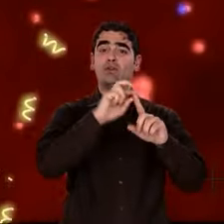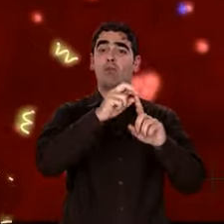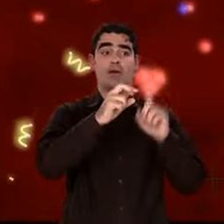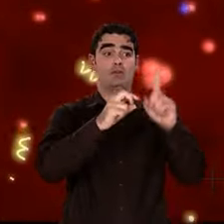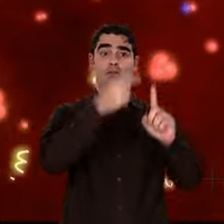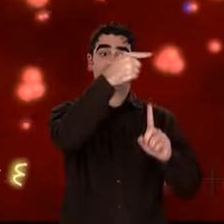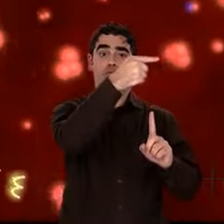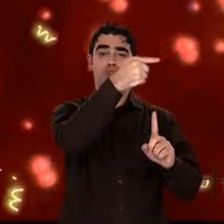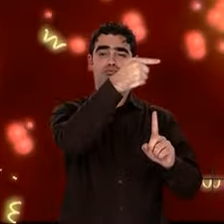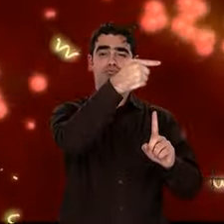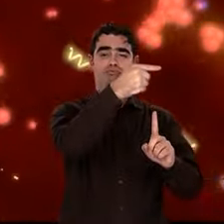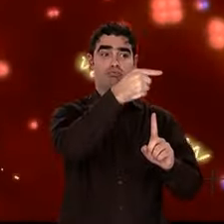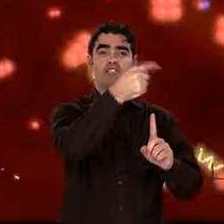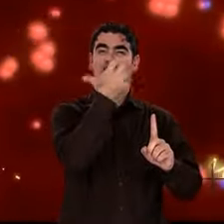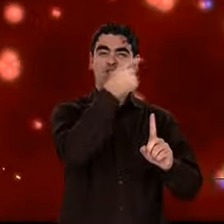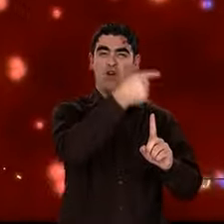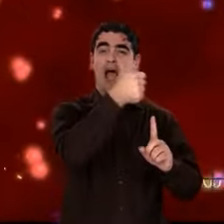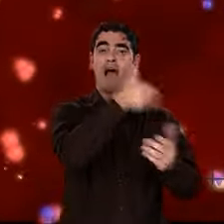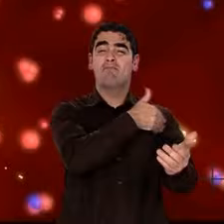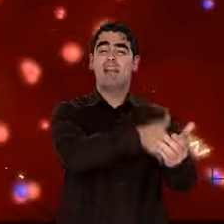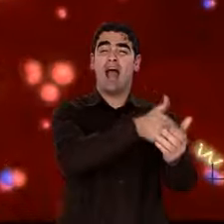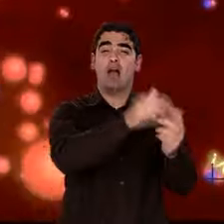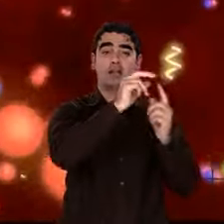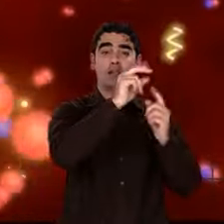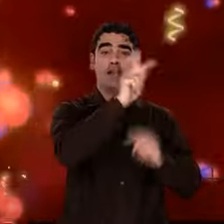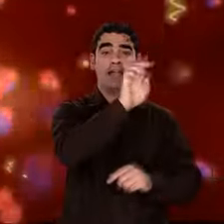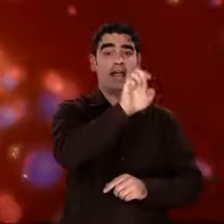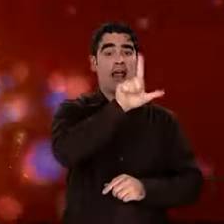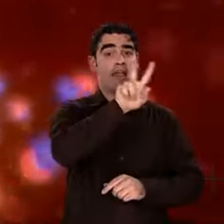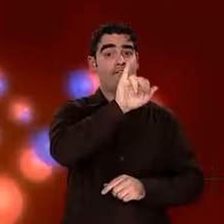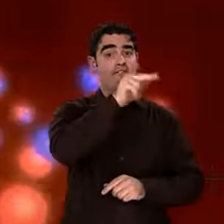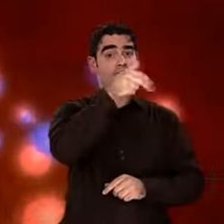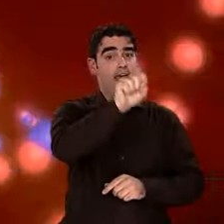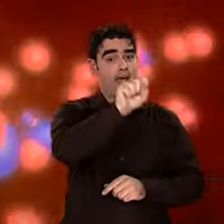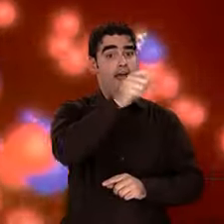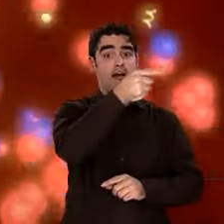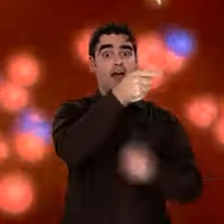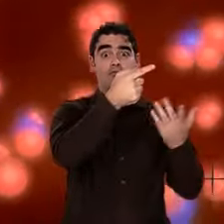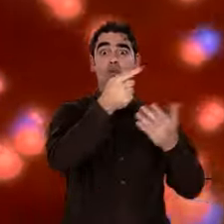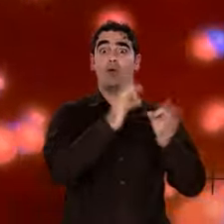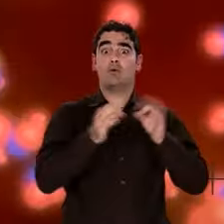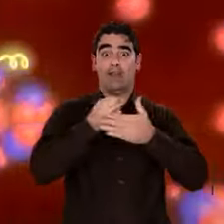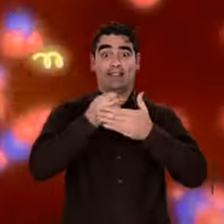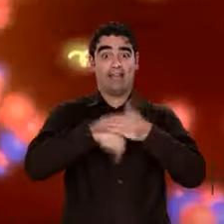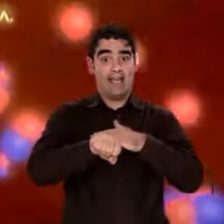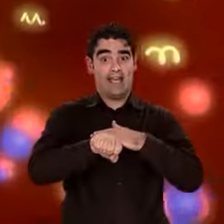les premiers noyaux d'atome sont formés. Tout l'hydrogène et pratiquement tout l'hélium datent de cette époque.